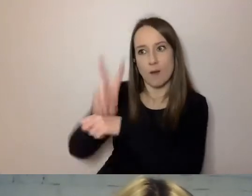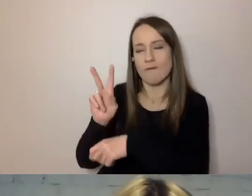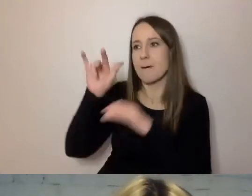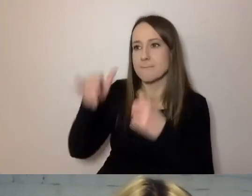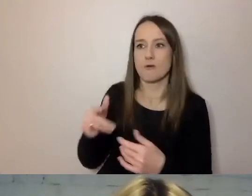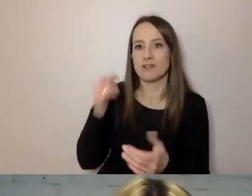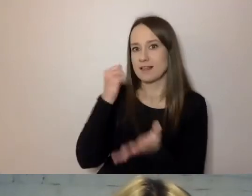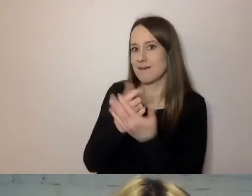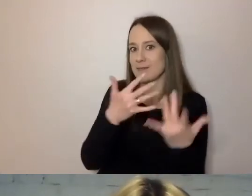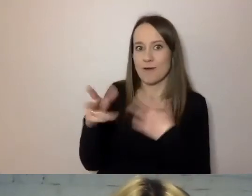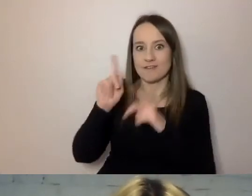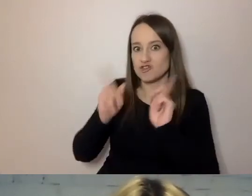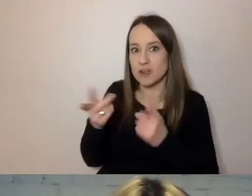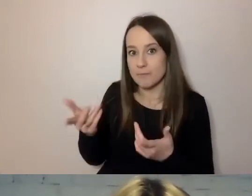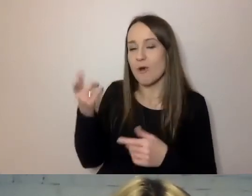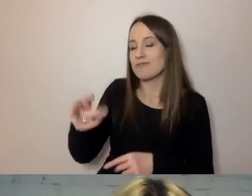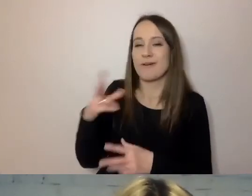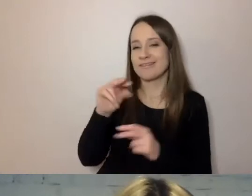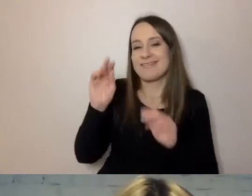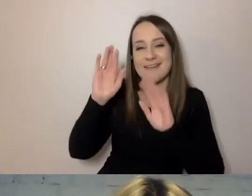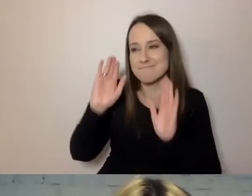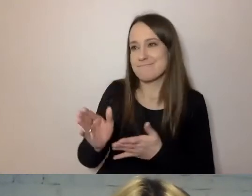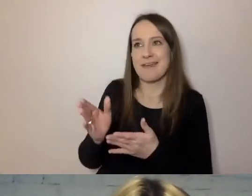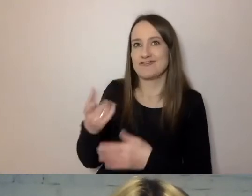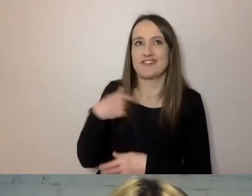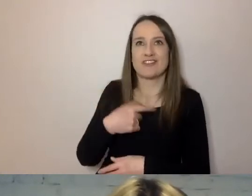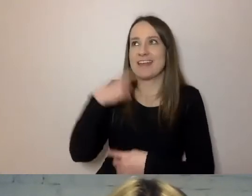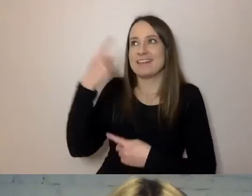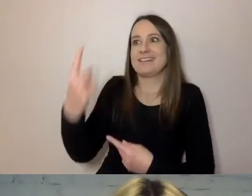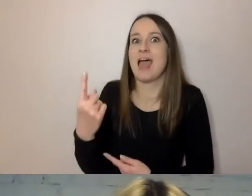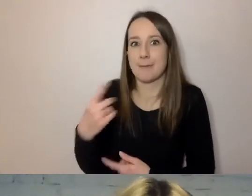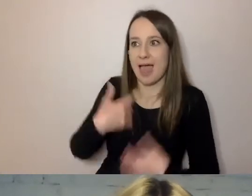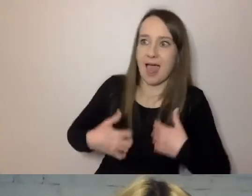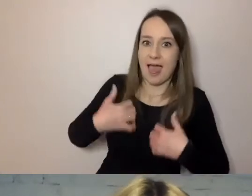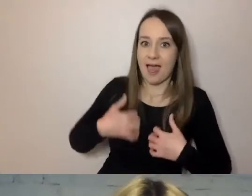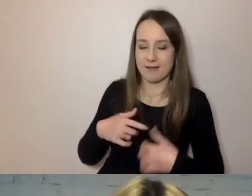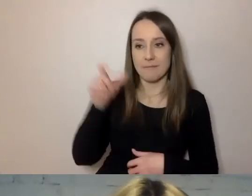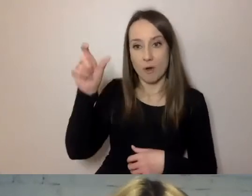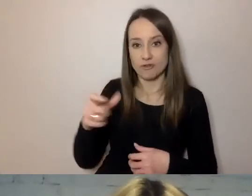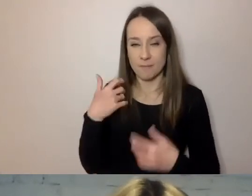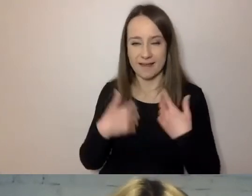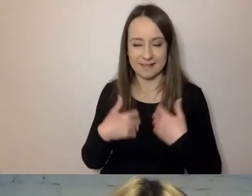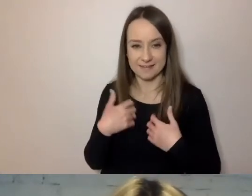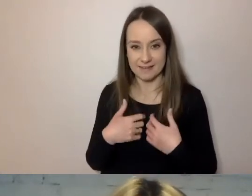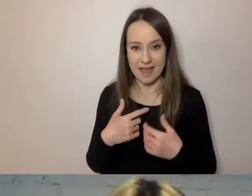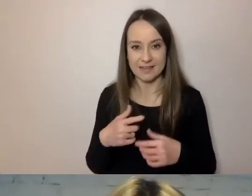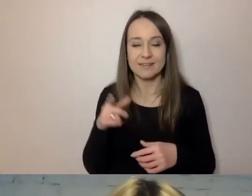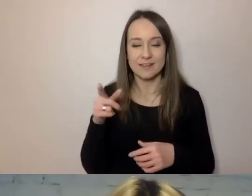to nie będzie sam narażony na stres. Bo taka zdenerwowana osoba - ten stres się urzędnikowi udziela.